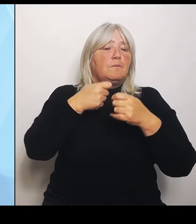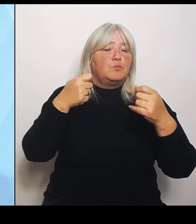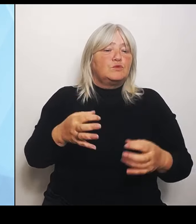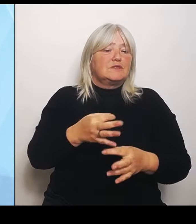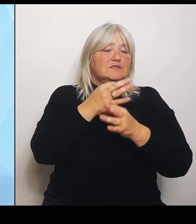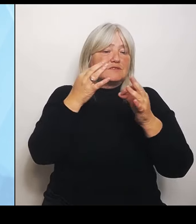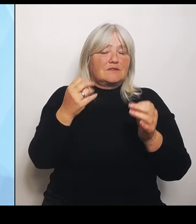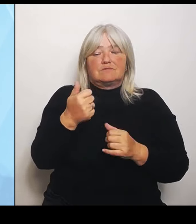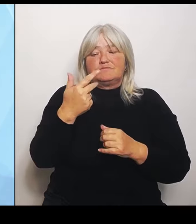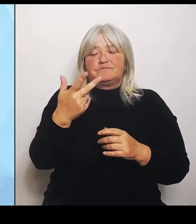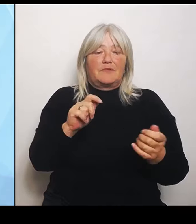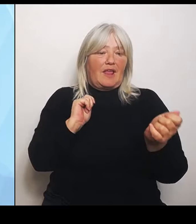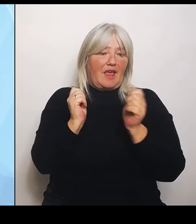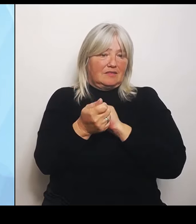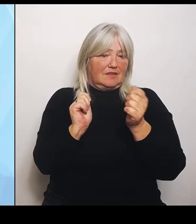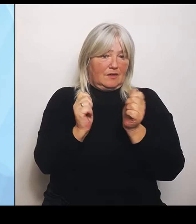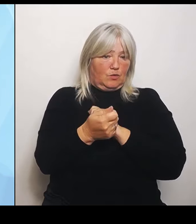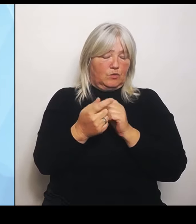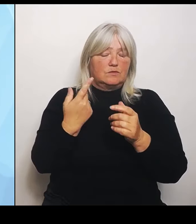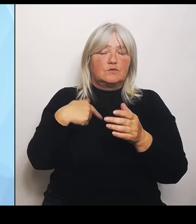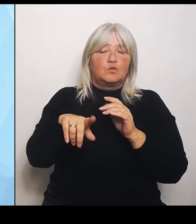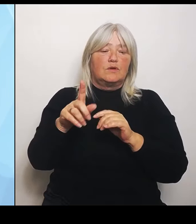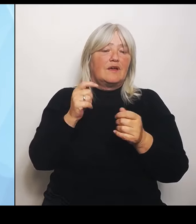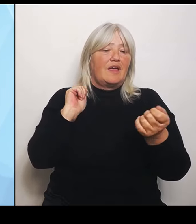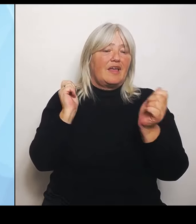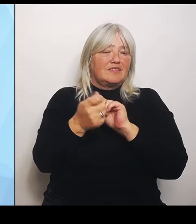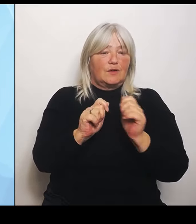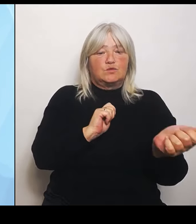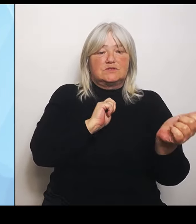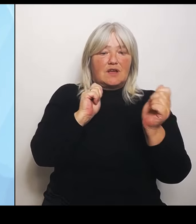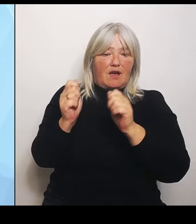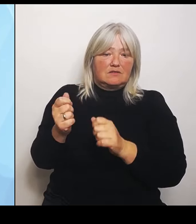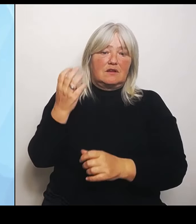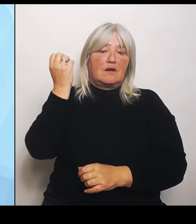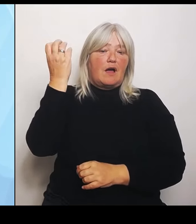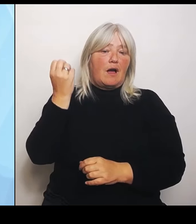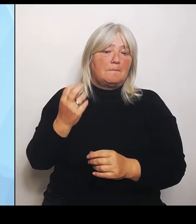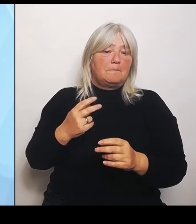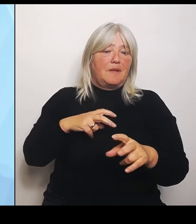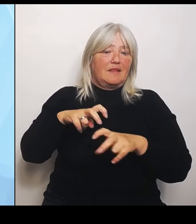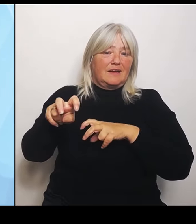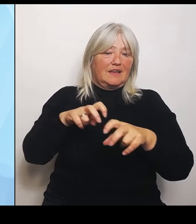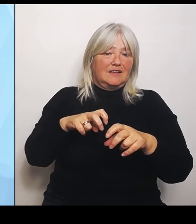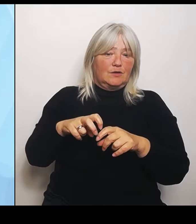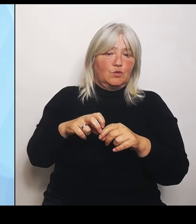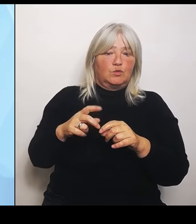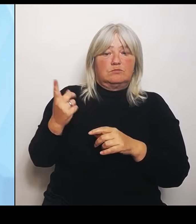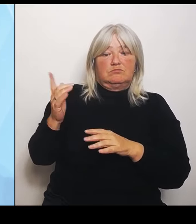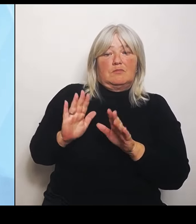die Ampelregierung dann abgestimmt hat. Die wird jetzt noch eingepreist und dann ist es innerhalb der nächsten